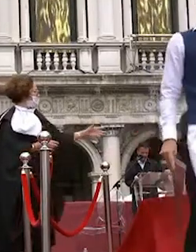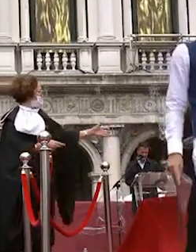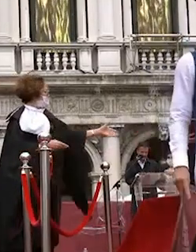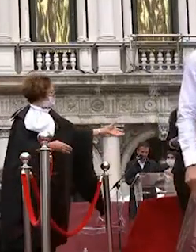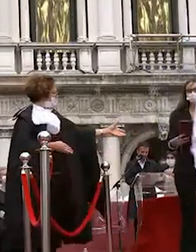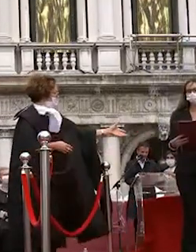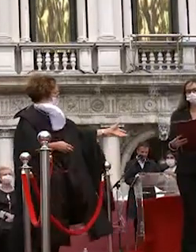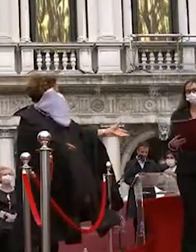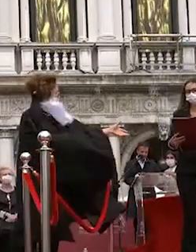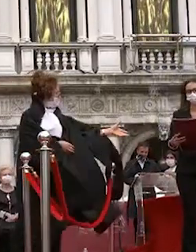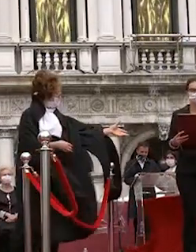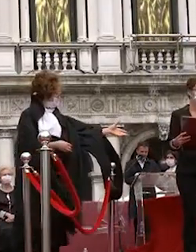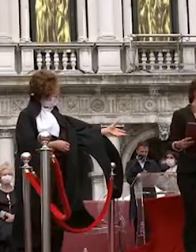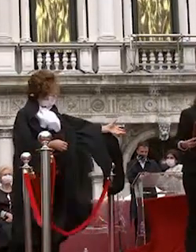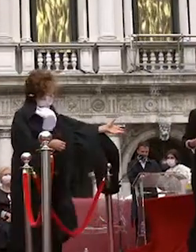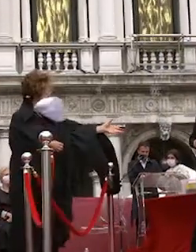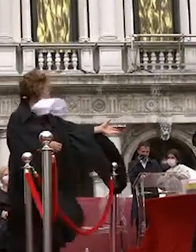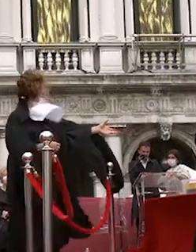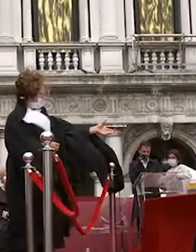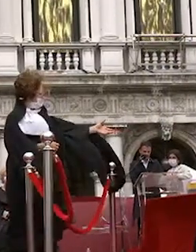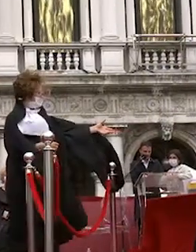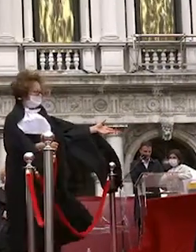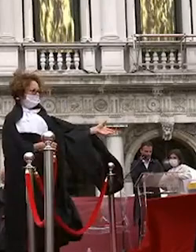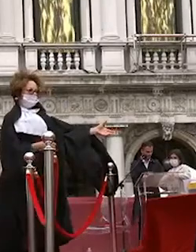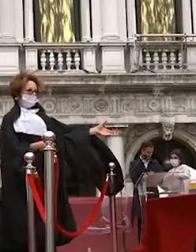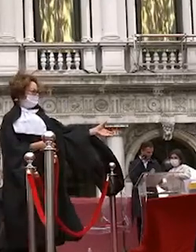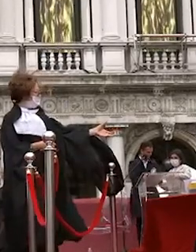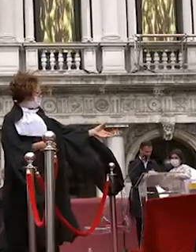bragato fabrizio napoli